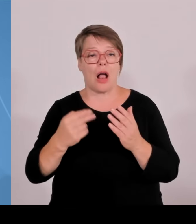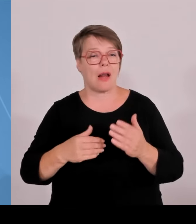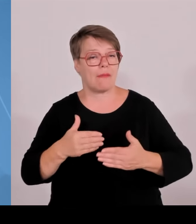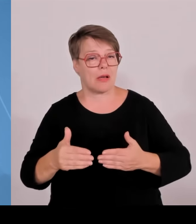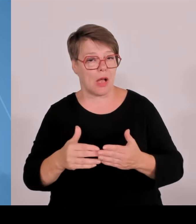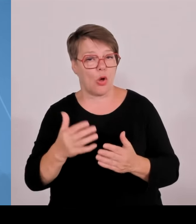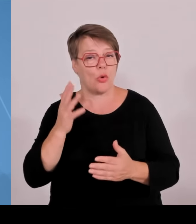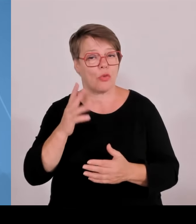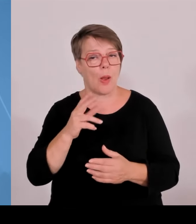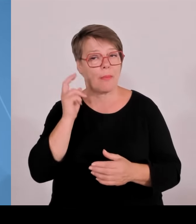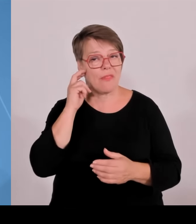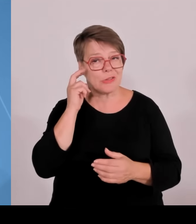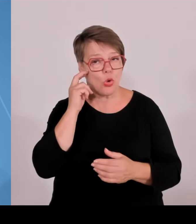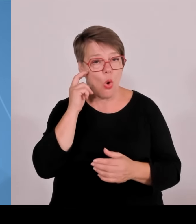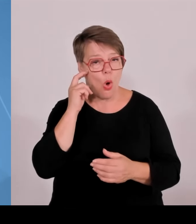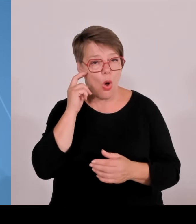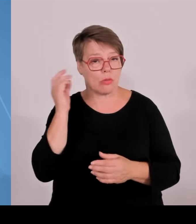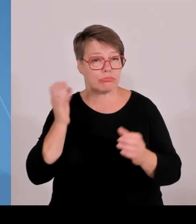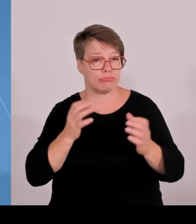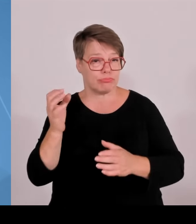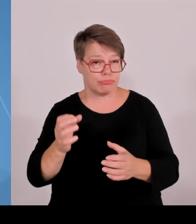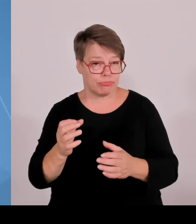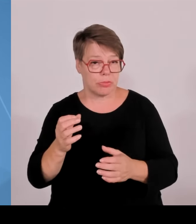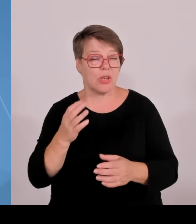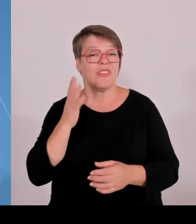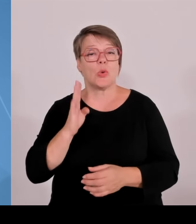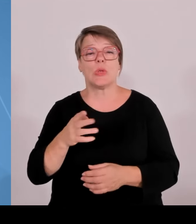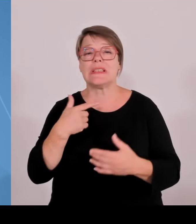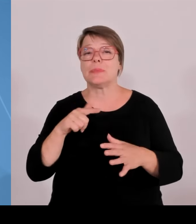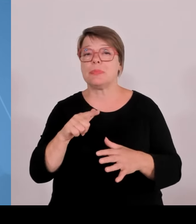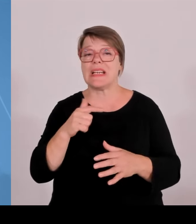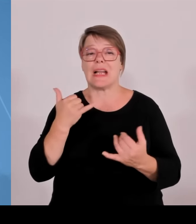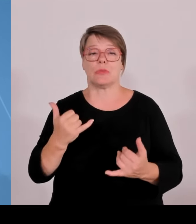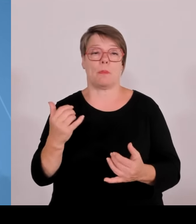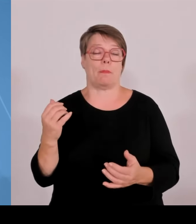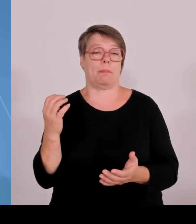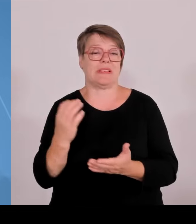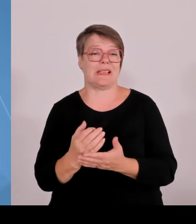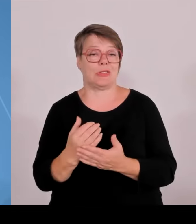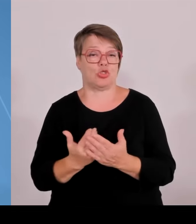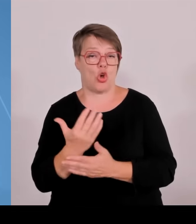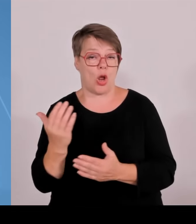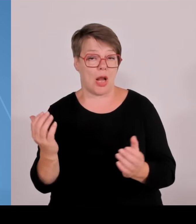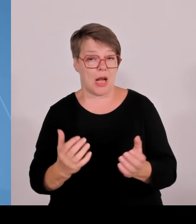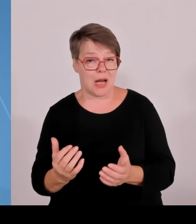dieses Promotionsrecht beantragen konnten in einem strengen, wettbewerbs- und wissenschaftsgeleiteten Verfahren.